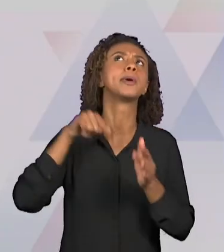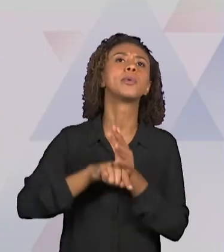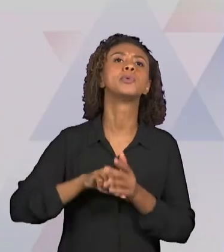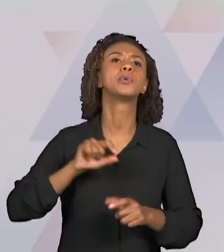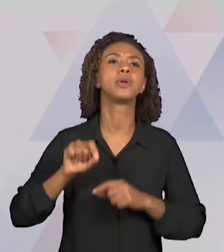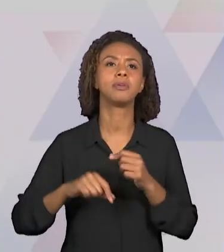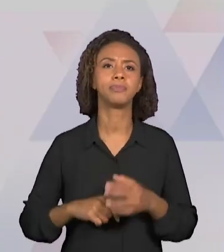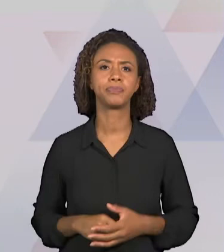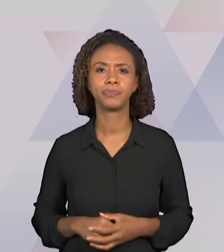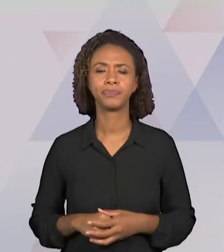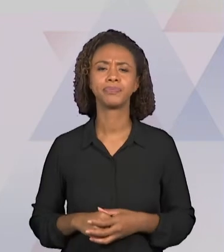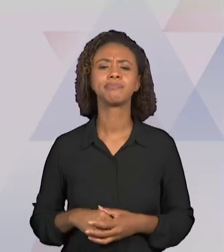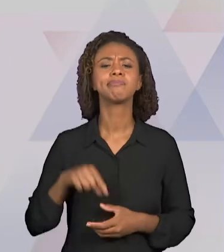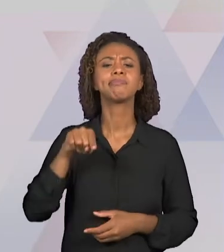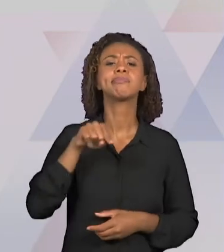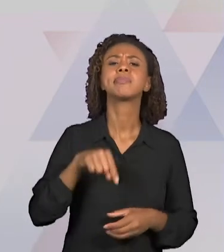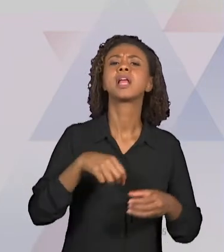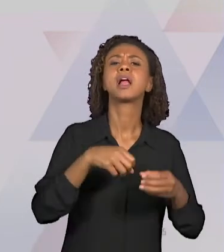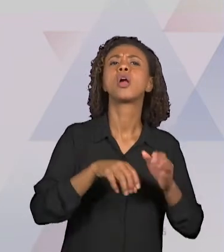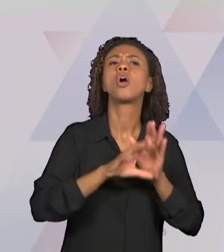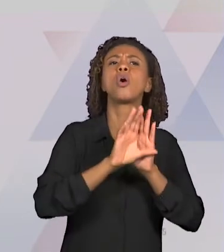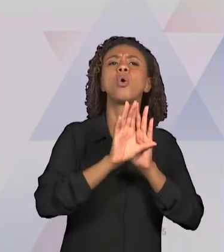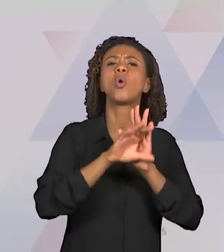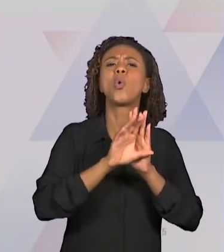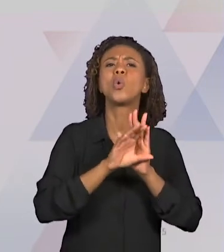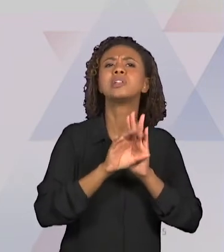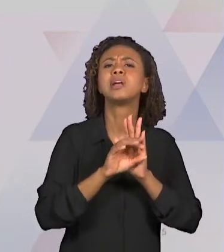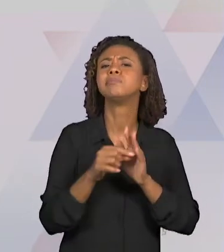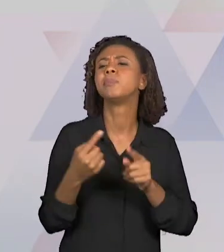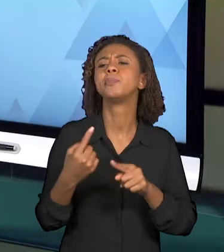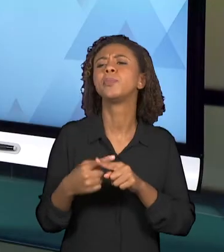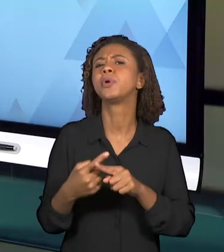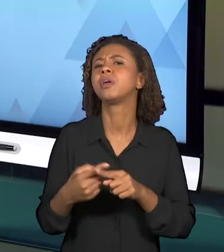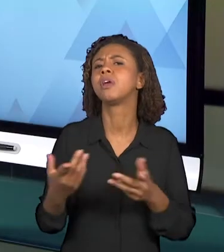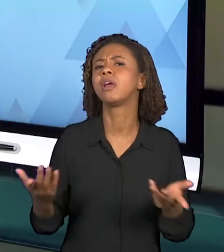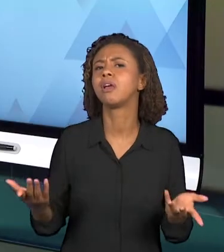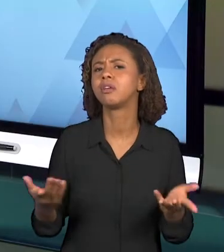ESSES CONCEITOS?" ENTÃO POR QUE SE TRABALHA ESSES